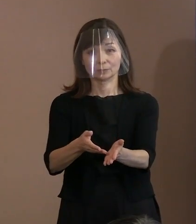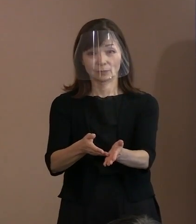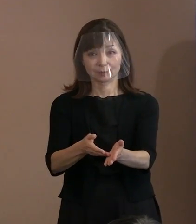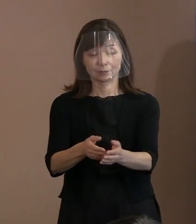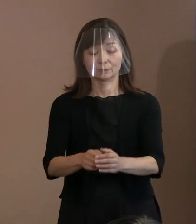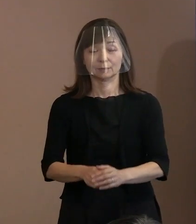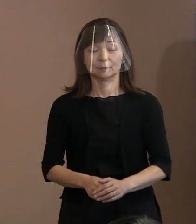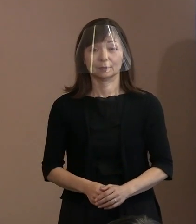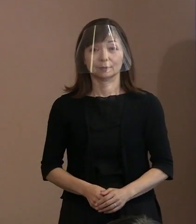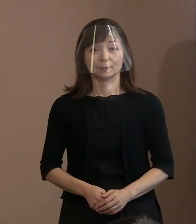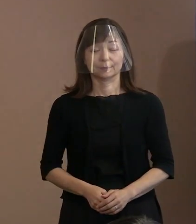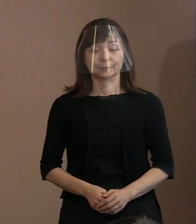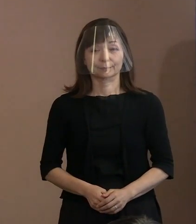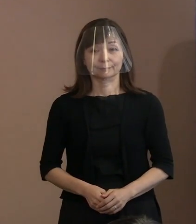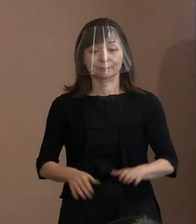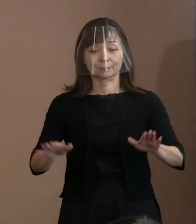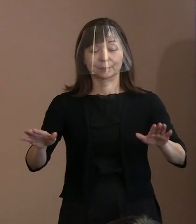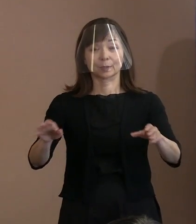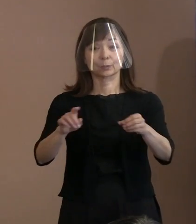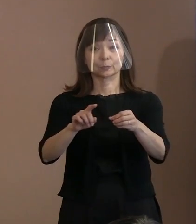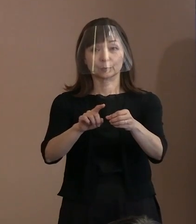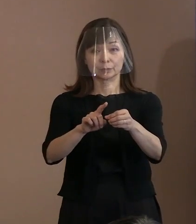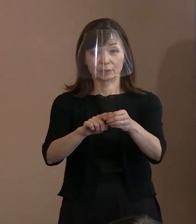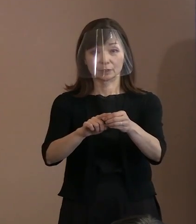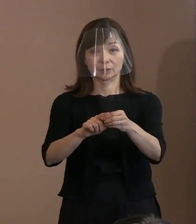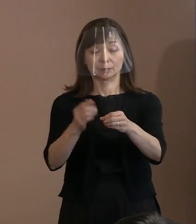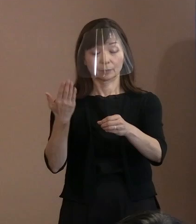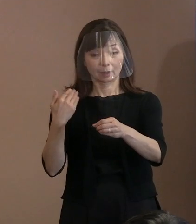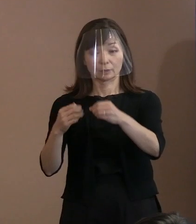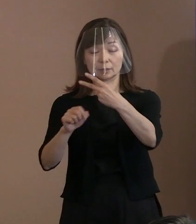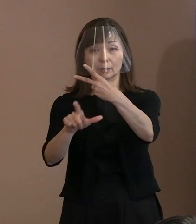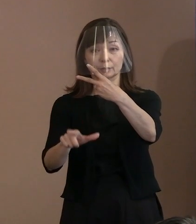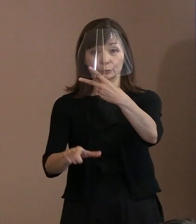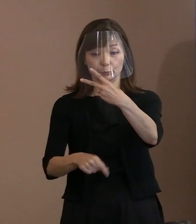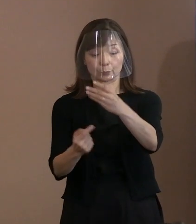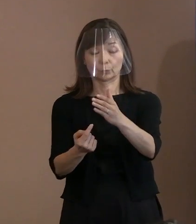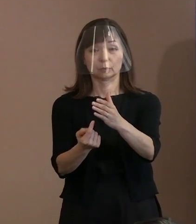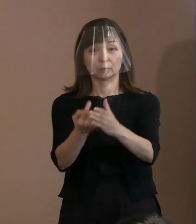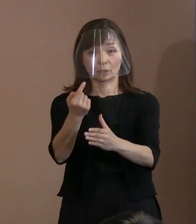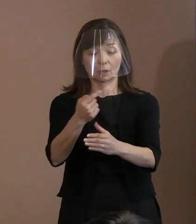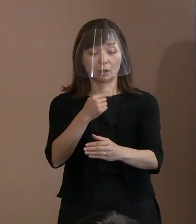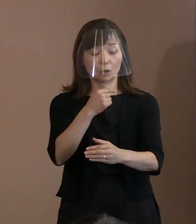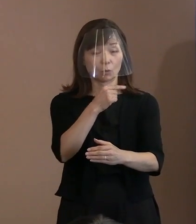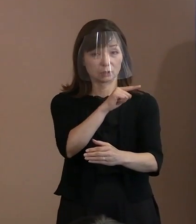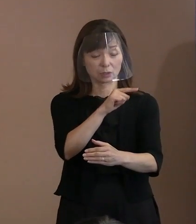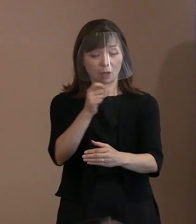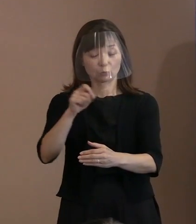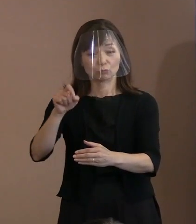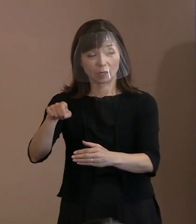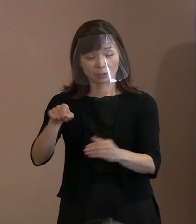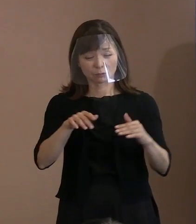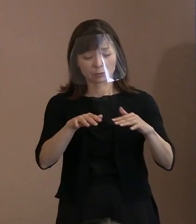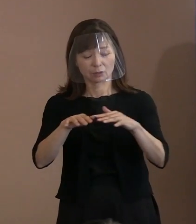今年の2月に起きましたロシアによる ウクライナ侵攻を契機に､